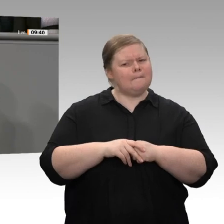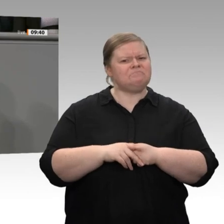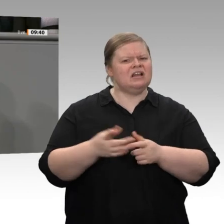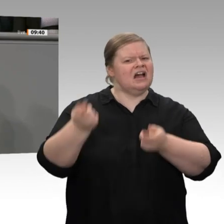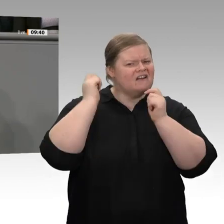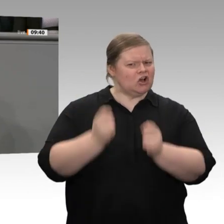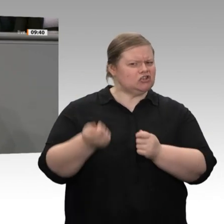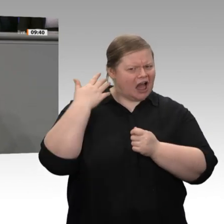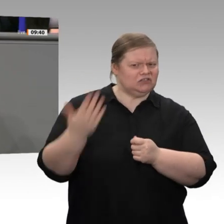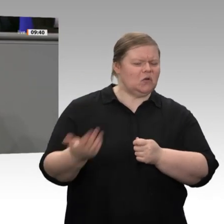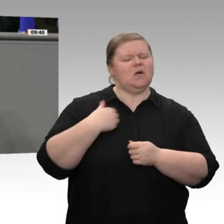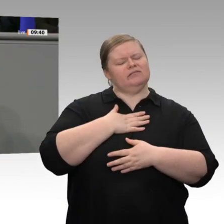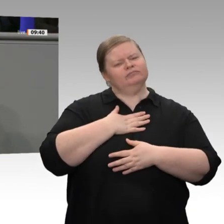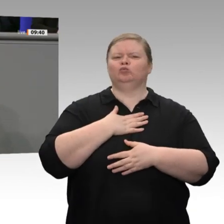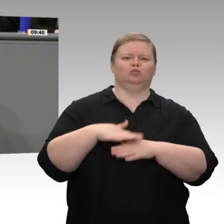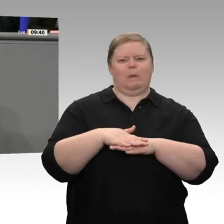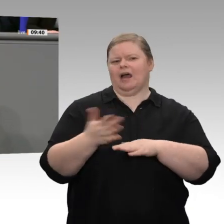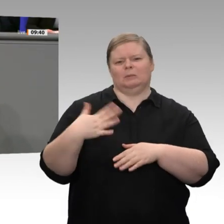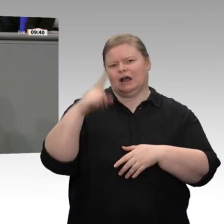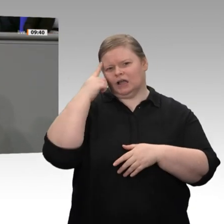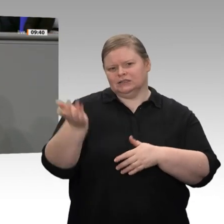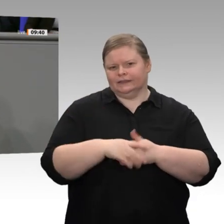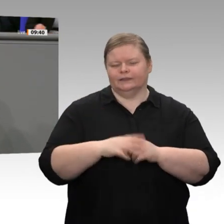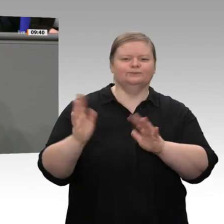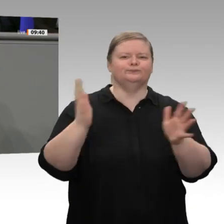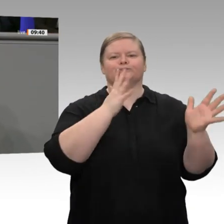nicht, wie Sie gestern im Ausschuss sagten, die Entlastung aller